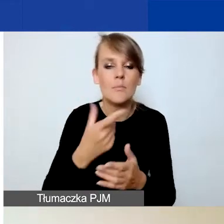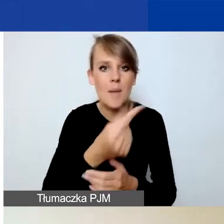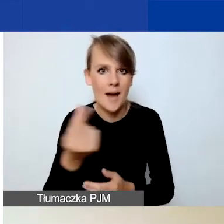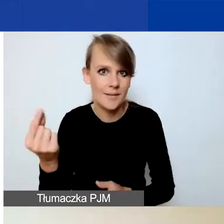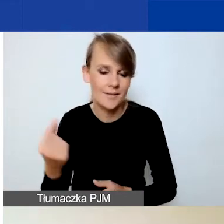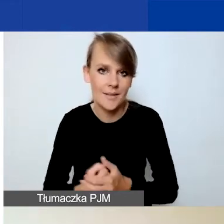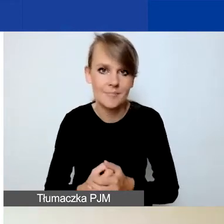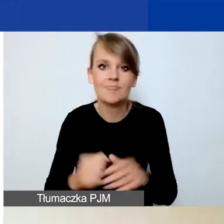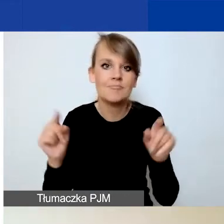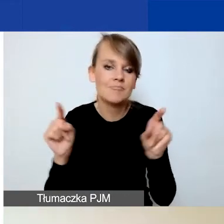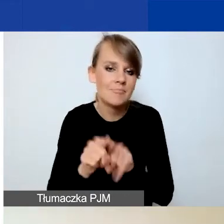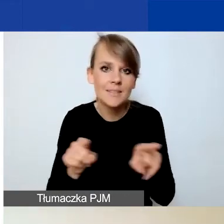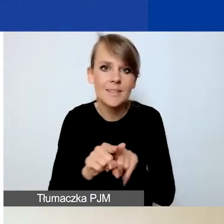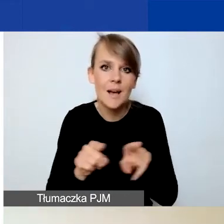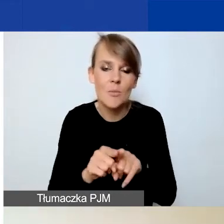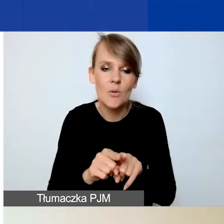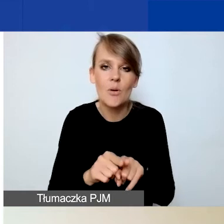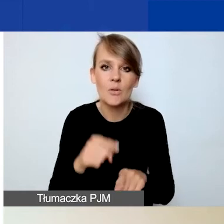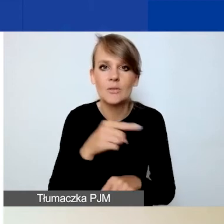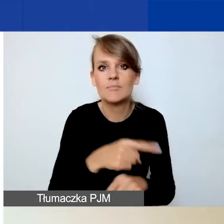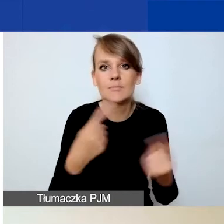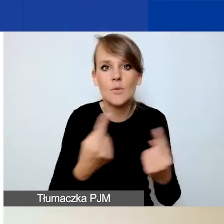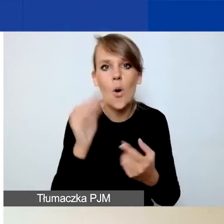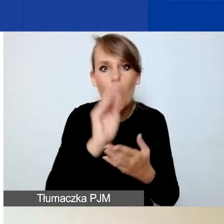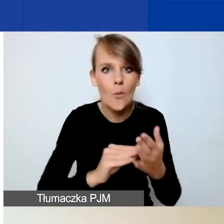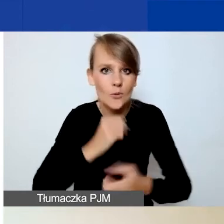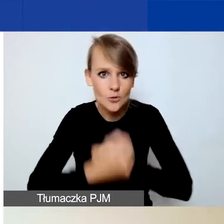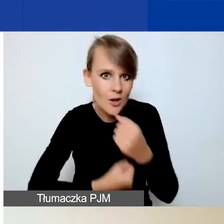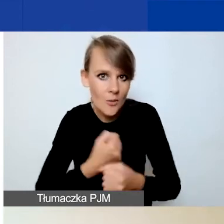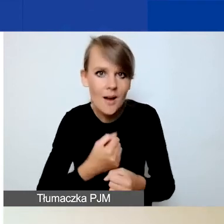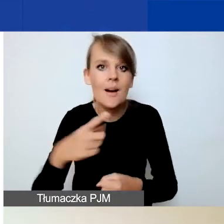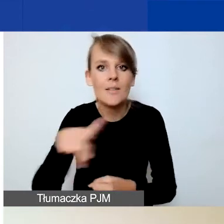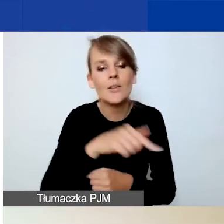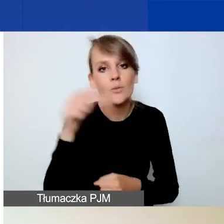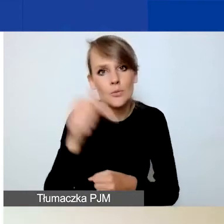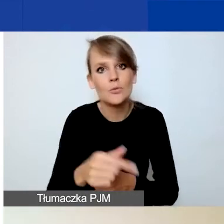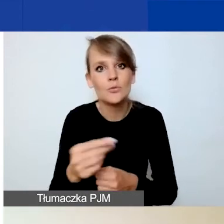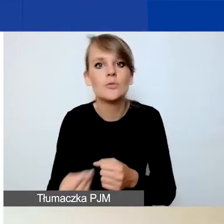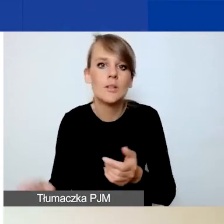Więc tak samo jak w przypadku opisów działań musicie dodać partnera,